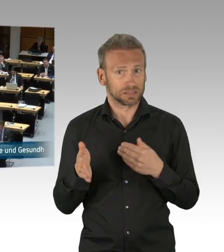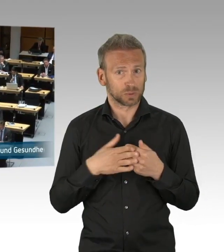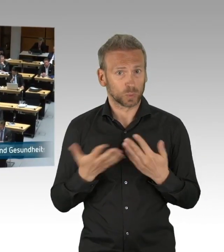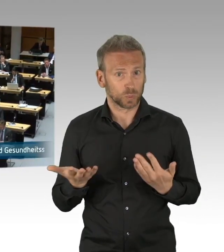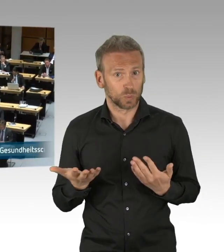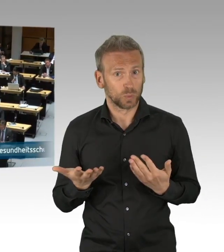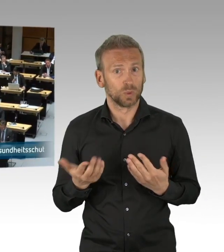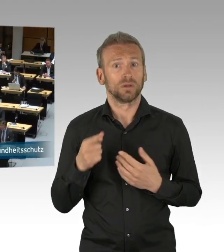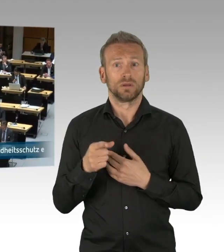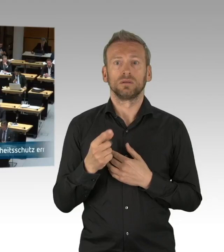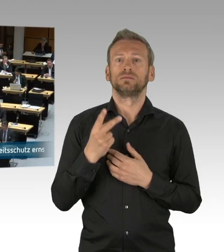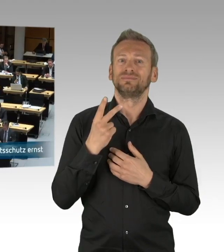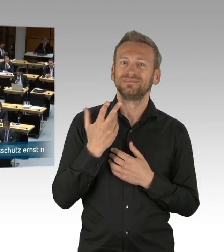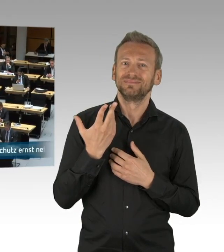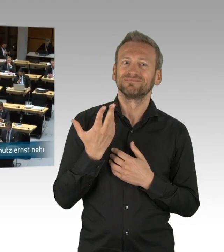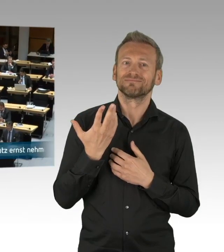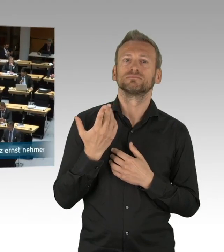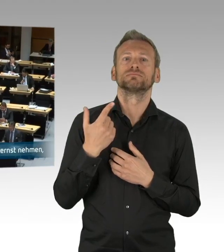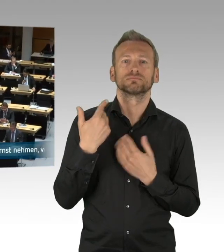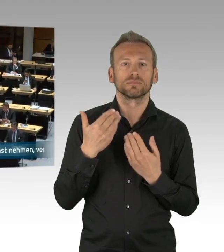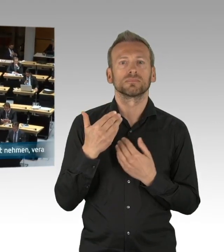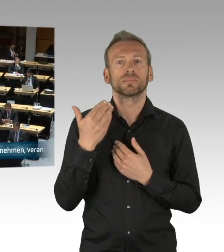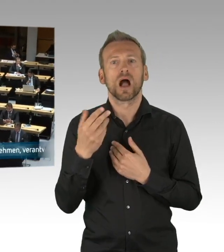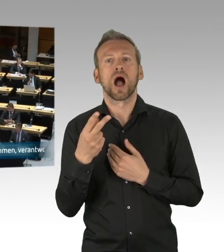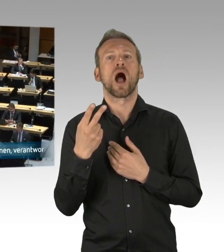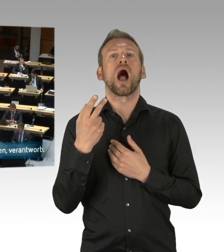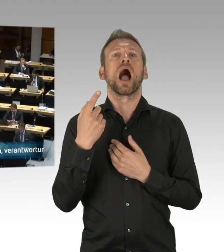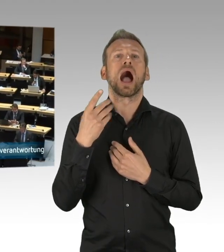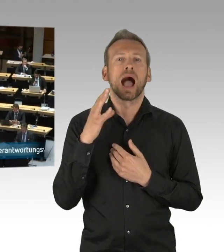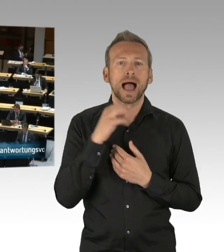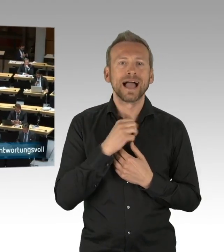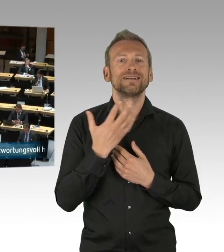in den letzten zwei Monaten. Die Berlinerinnen und Berliner haben die vielen Einschränkungen